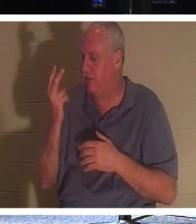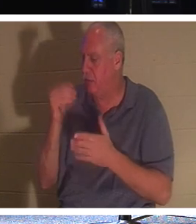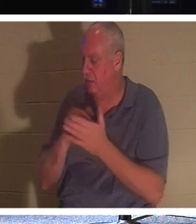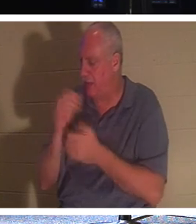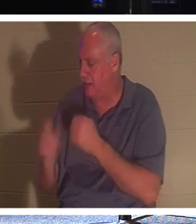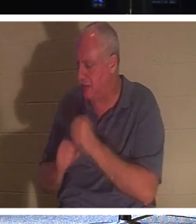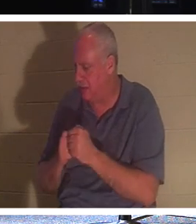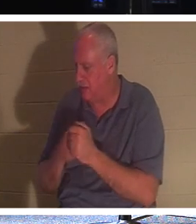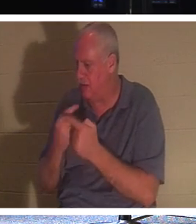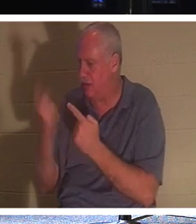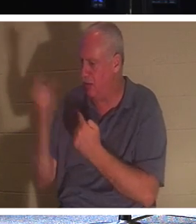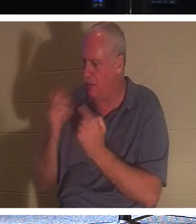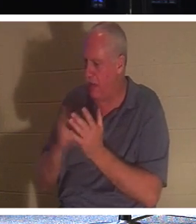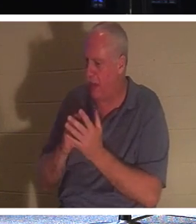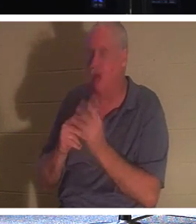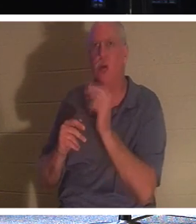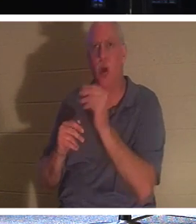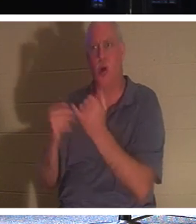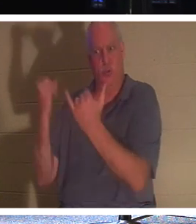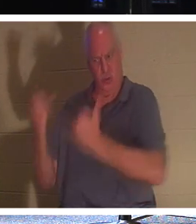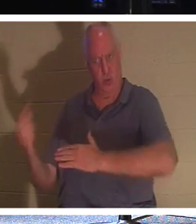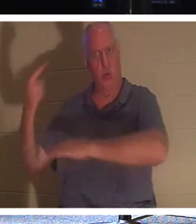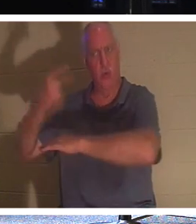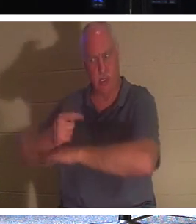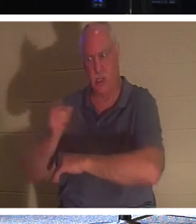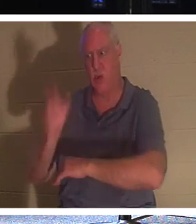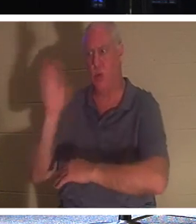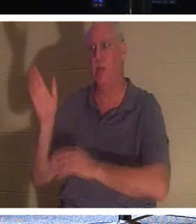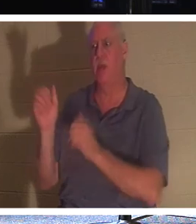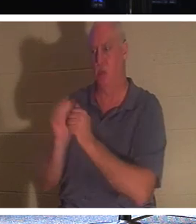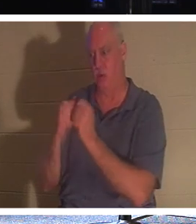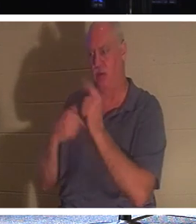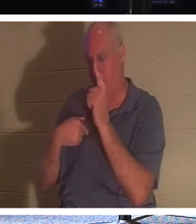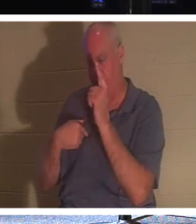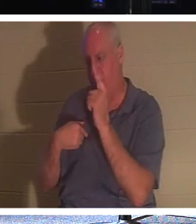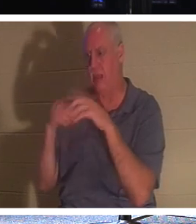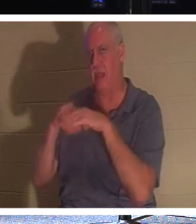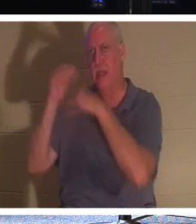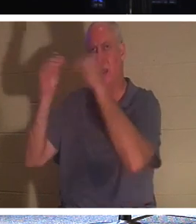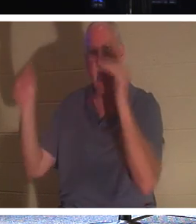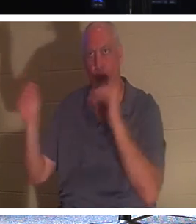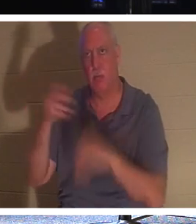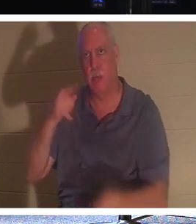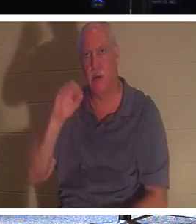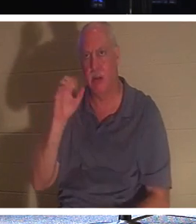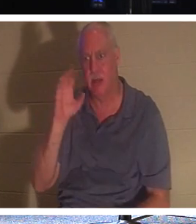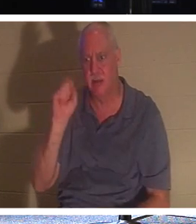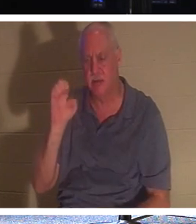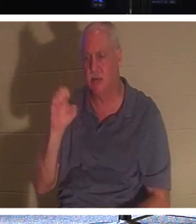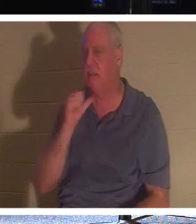Tu viennes. Non, tu seras aujourd'hui, Il n'a pas dit que dans 2000 ans, je te rencontrerai. Je reviendrai